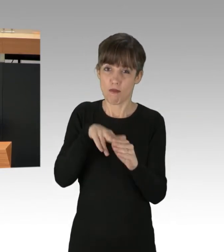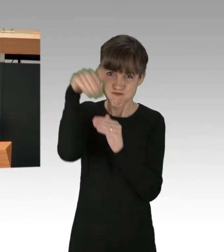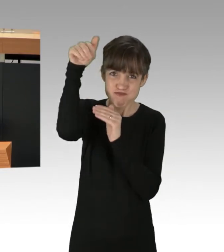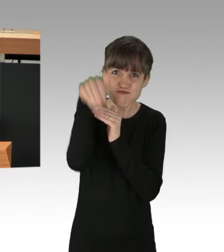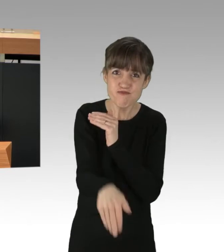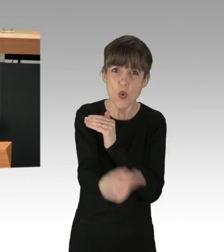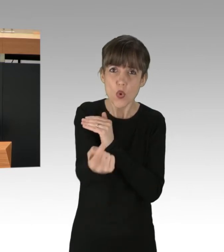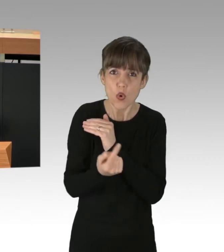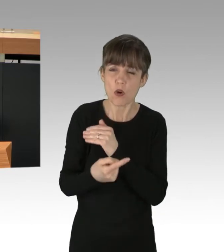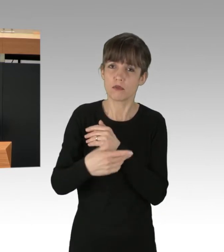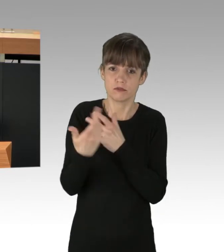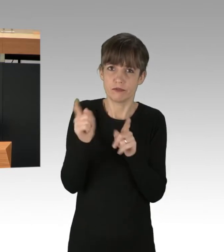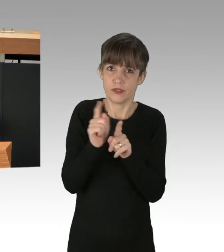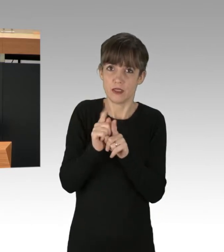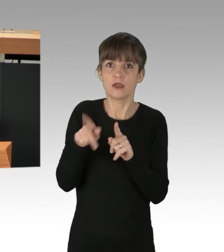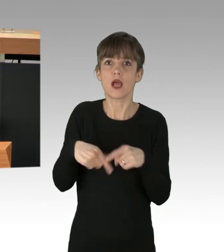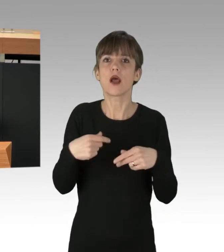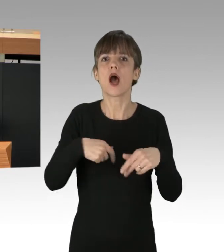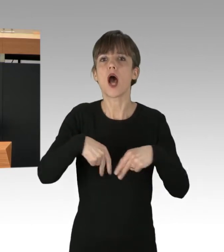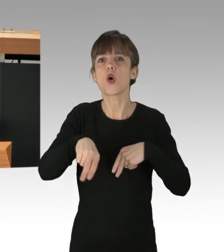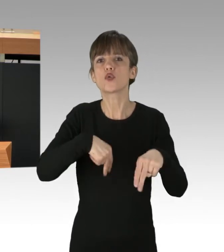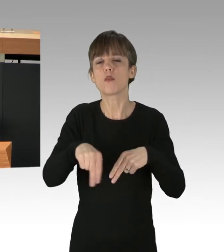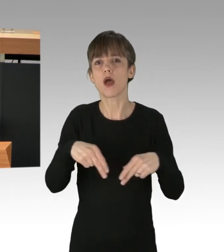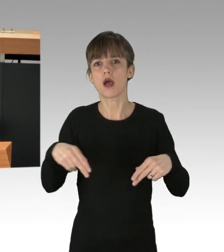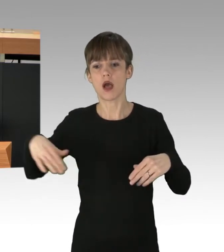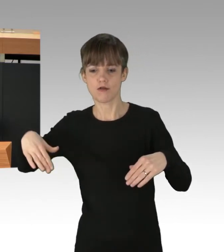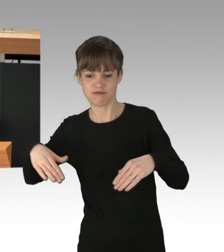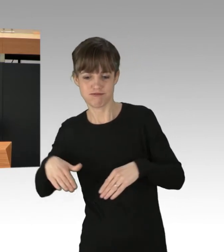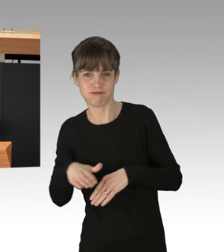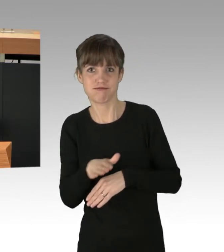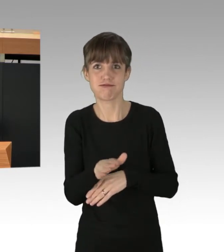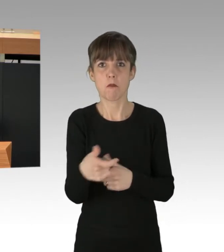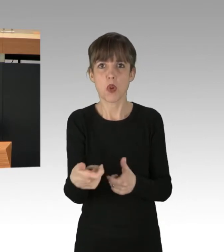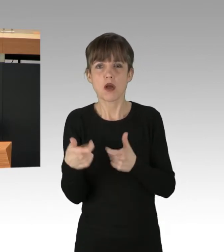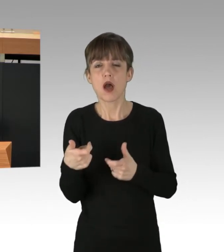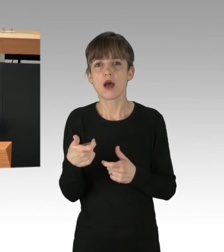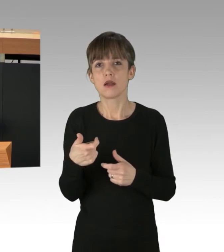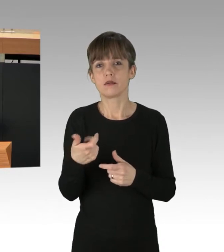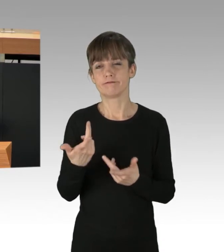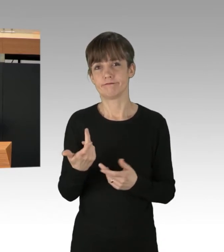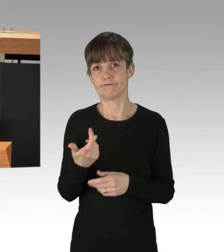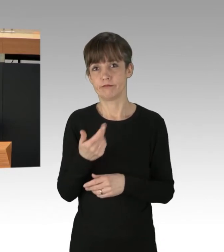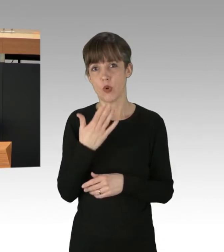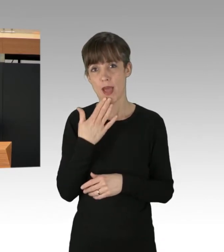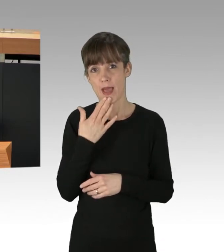erscheint die Blockade von Autobahn-Auffahrten noch als mildes Protestmittel. Schauen wir, das hatte Herr Franco schon gesagt,